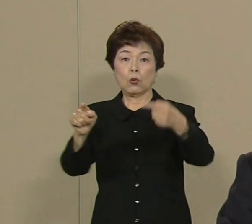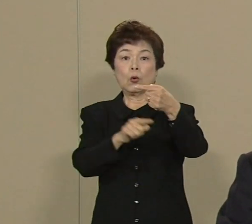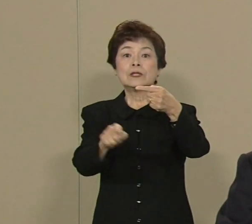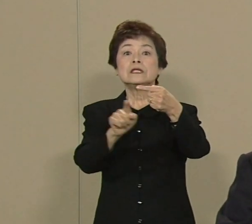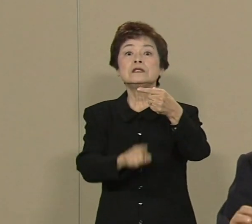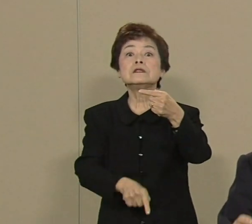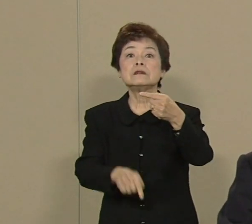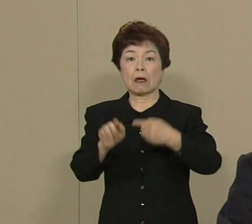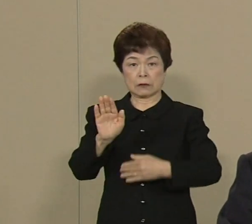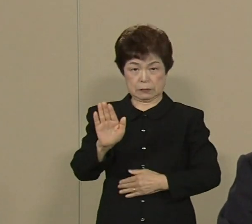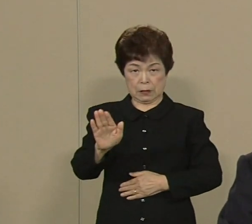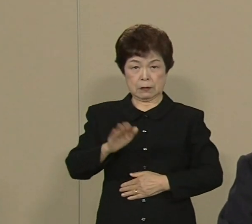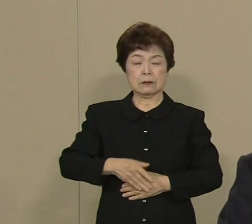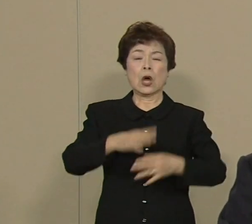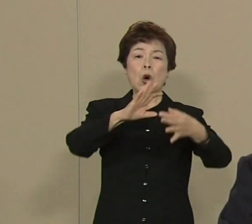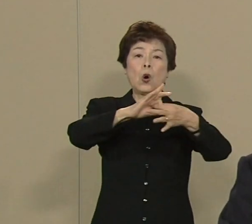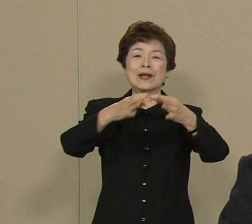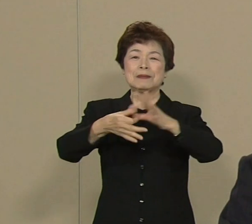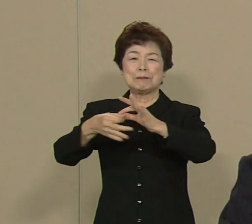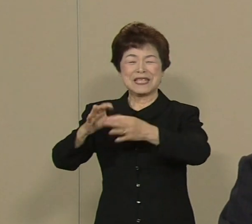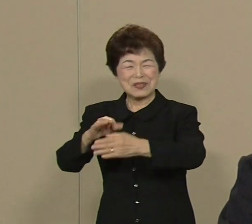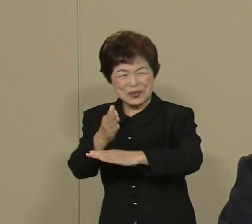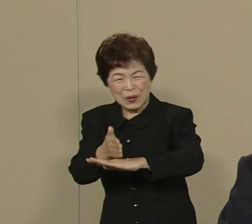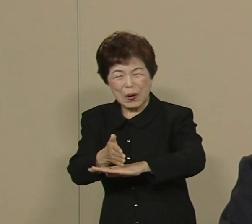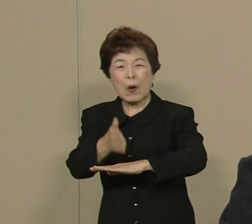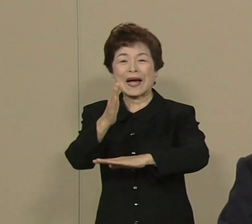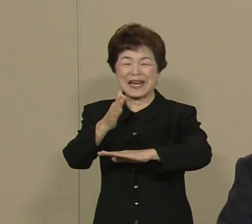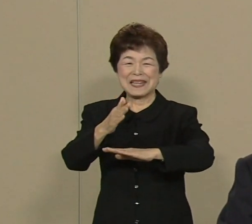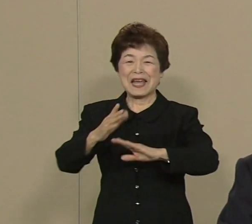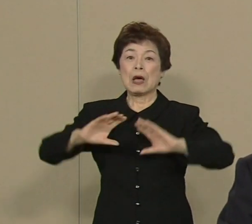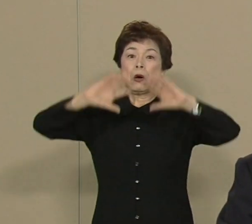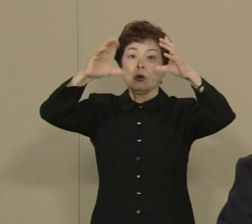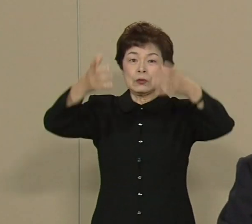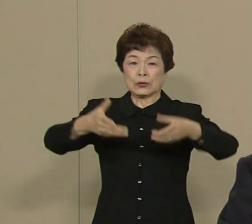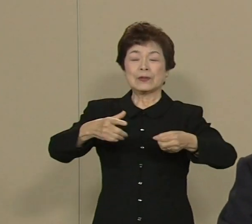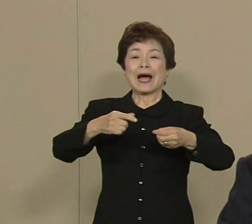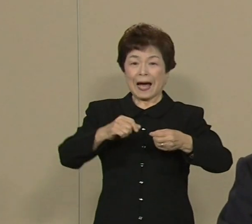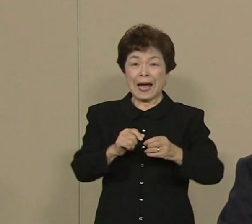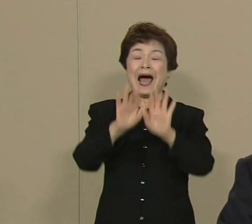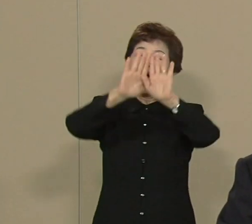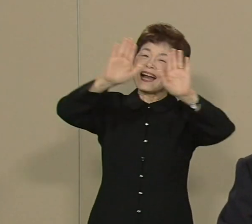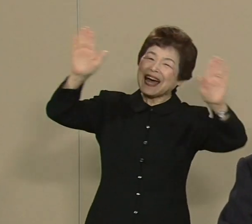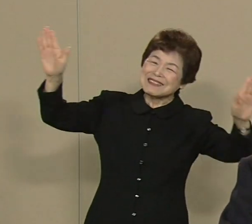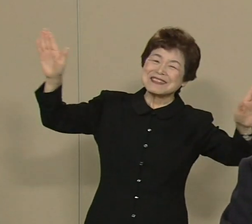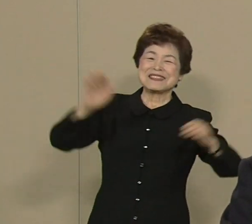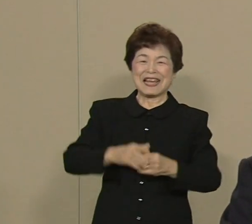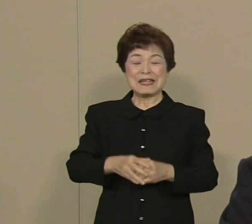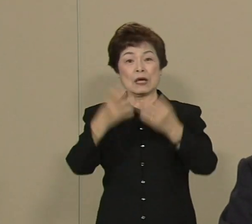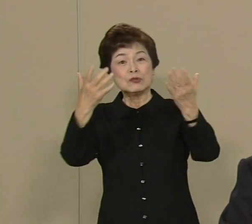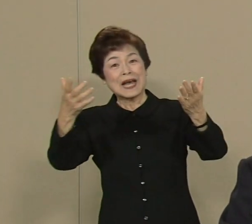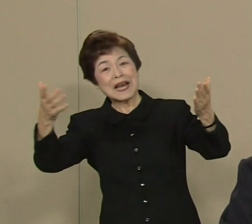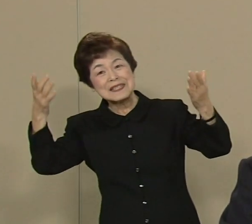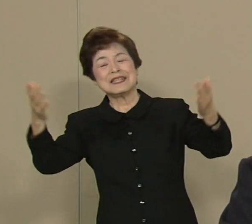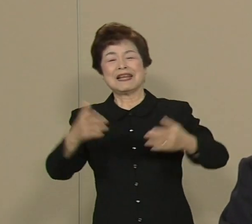オリンピックのおかげで本当に 世の中明るくなって豊かになった 今でもよく覚えています